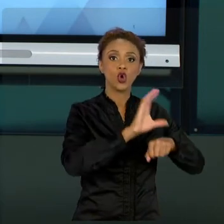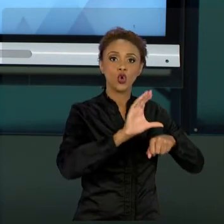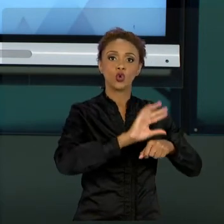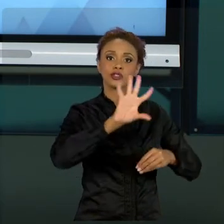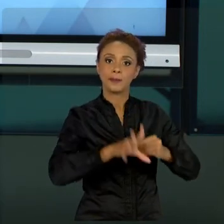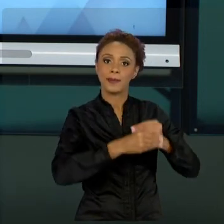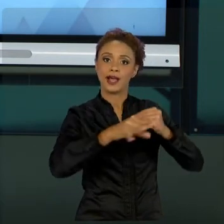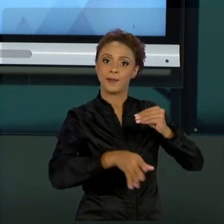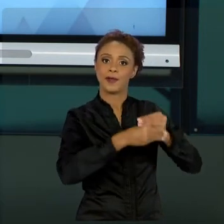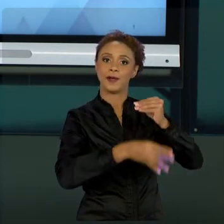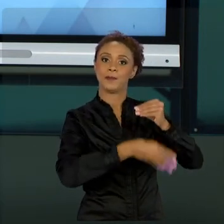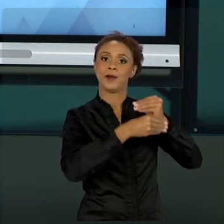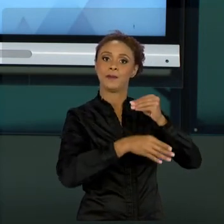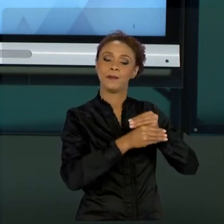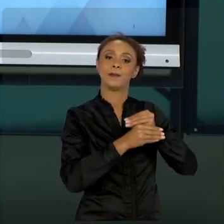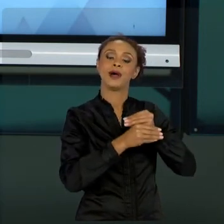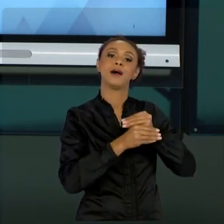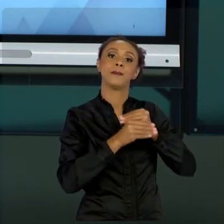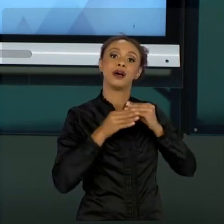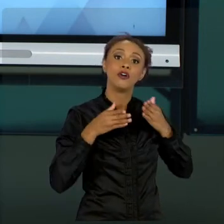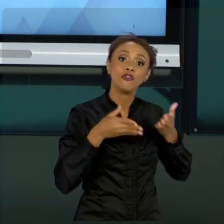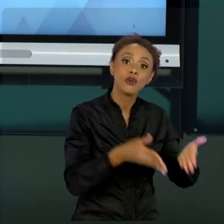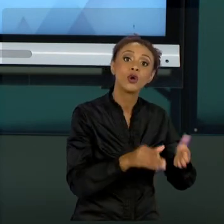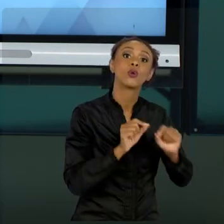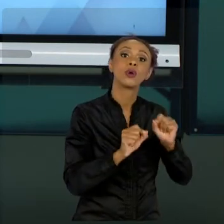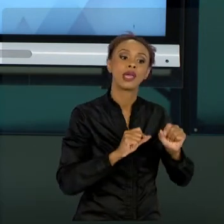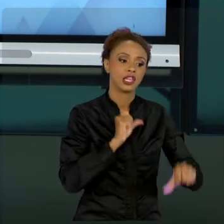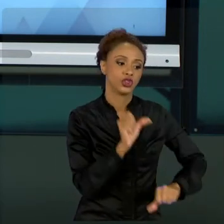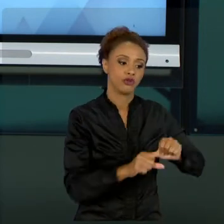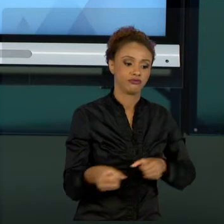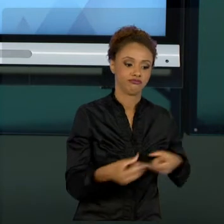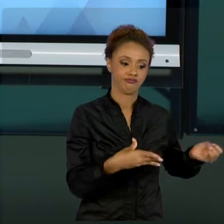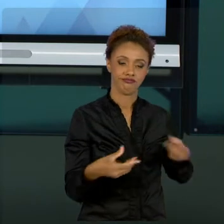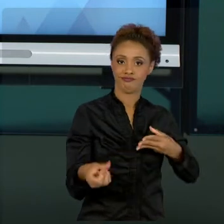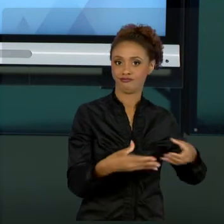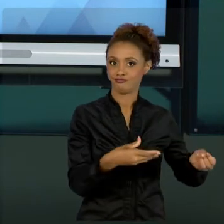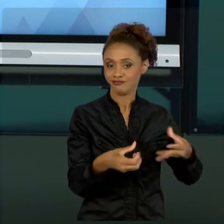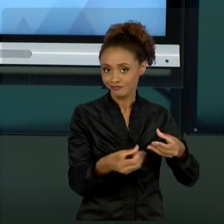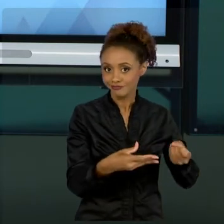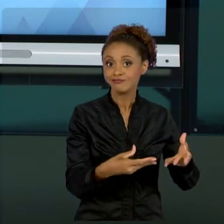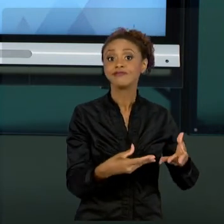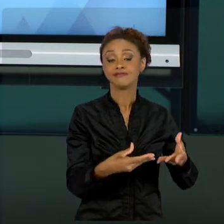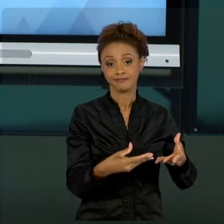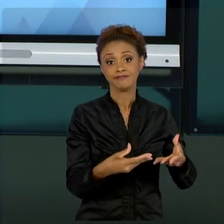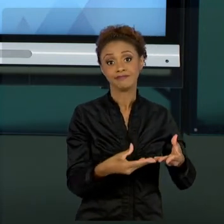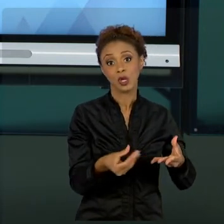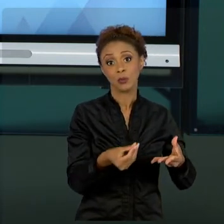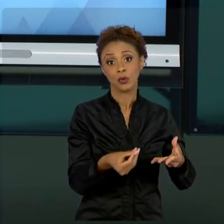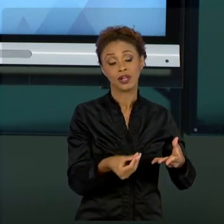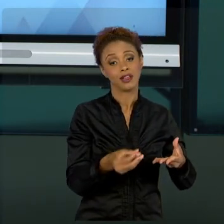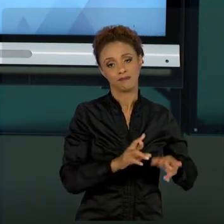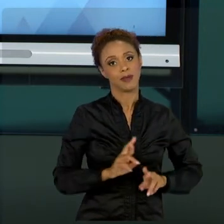PARA ATIVIDADES DE INOVAÇÃO, NO QUAL A DINÂMICA É TOTALMENTE DIFERENTE. RECOMENDO PRA VOCÊS